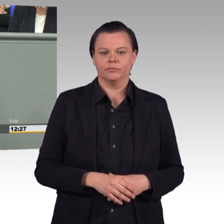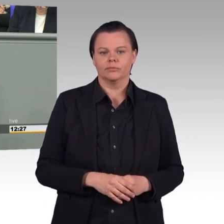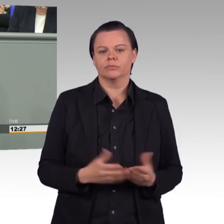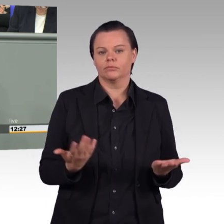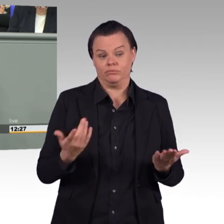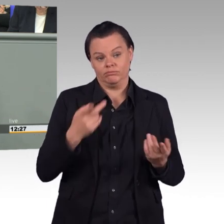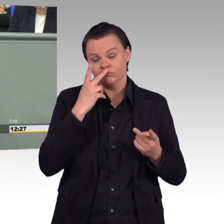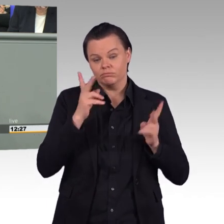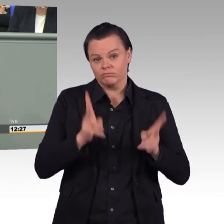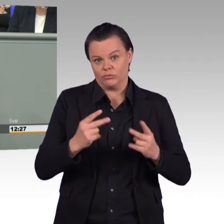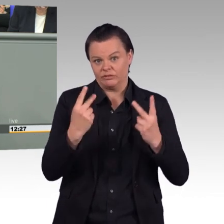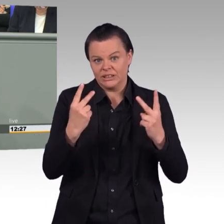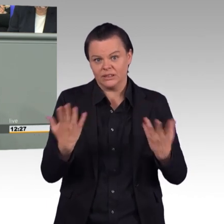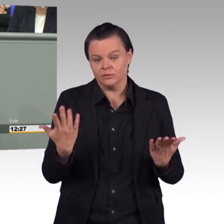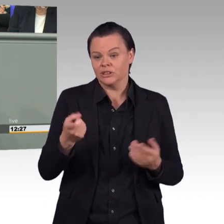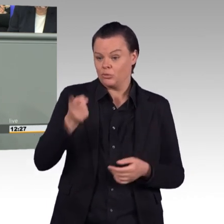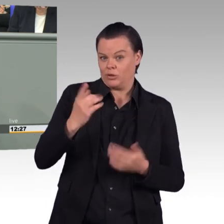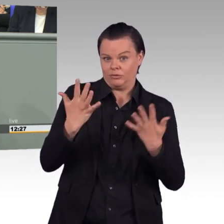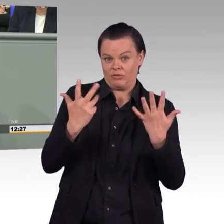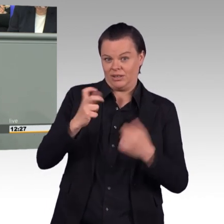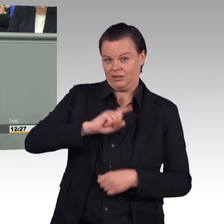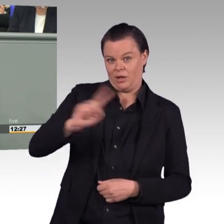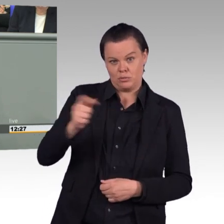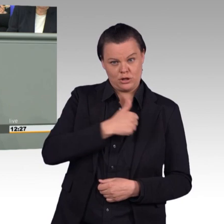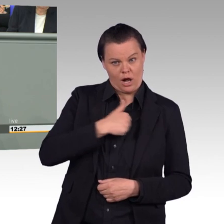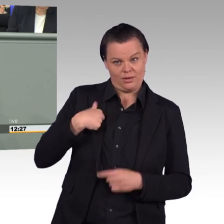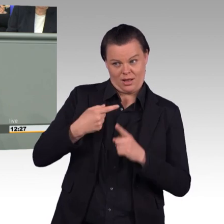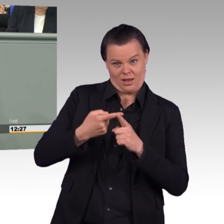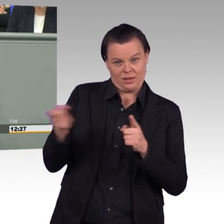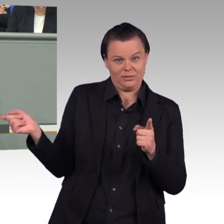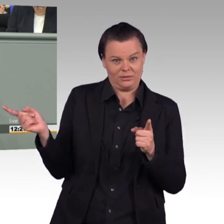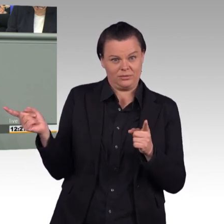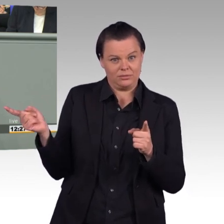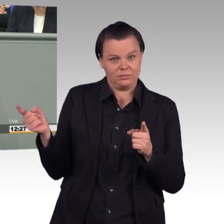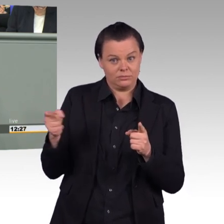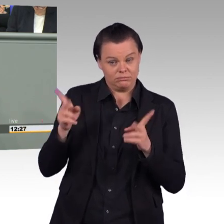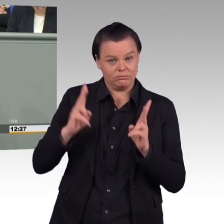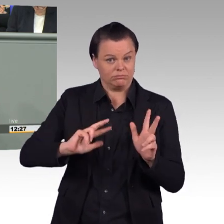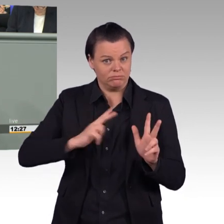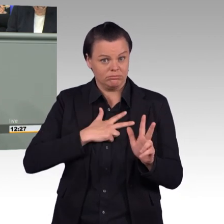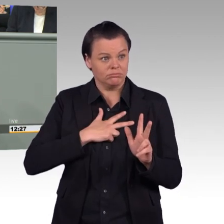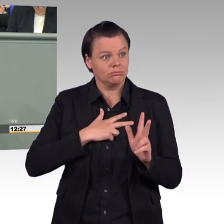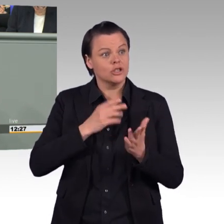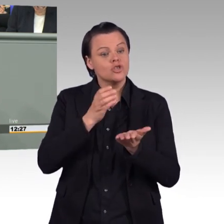auch wirklich diese Stellen besetzt sind, dass sie gut und angemessen ausgestattet und attraktiv sind, bevor wir darüber reden,